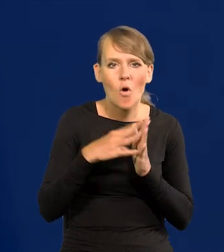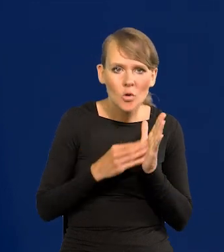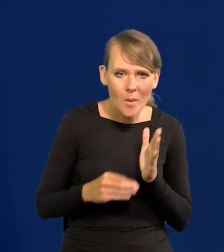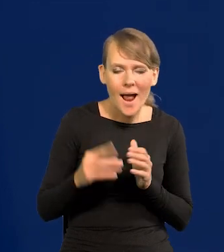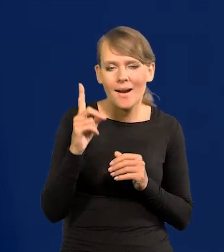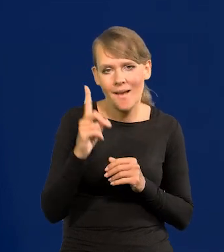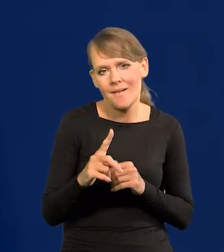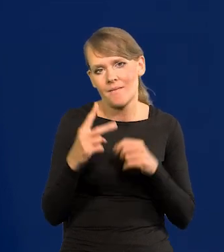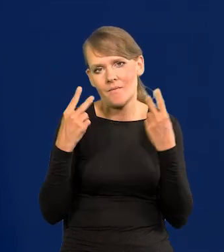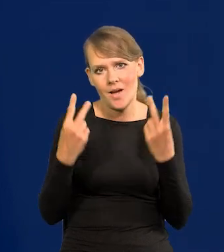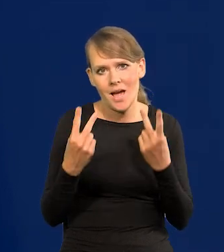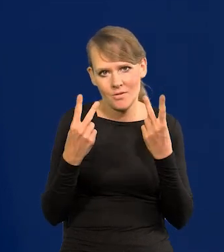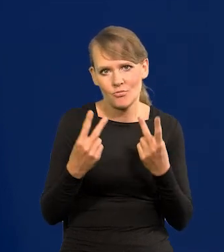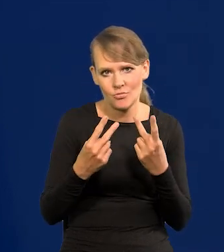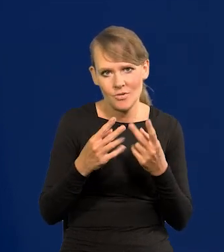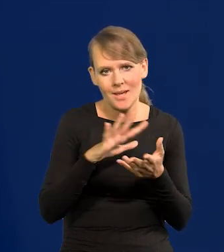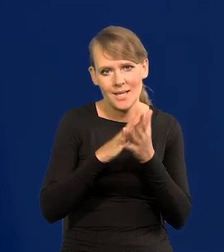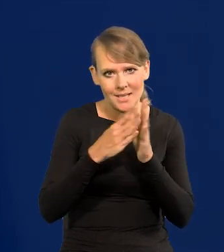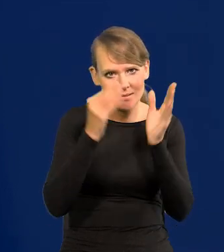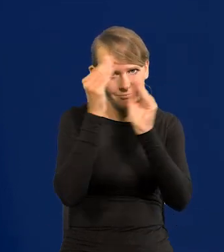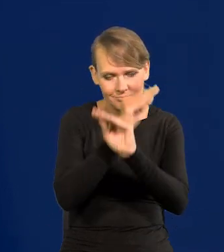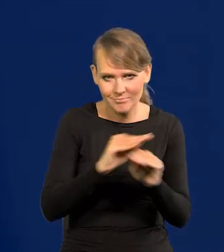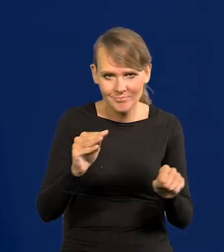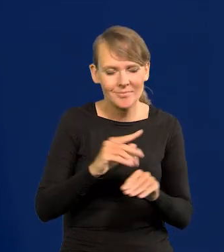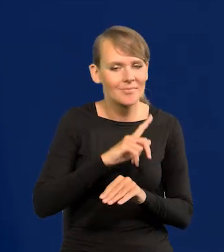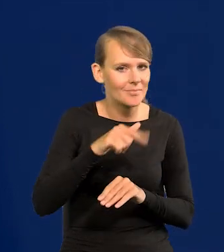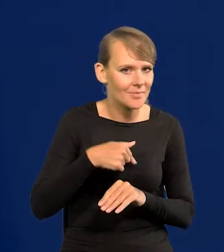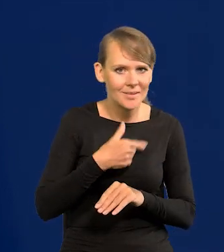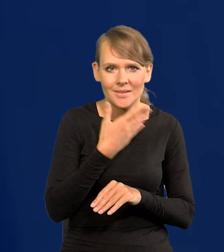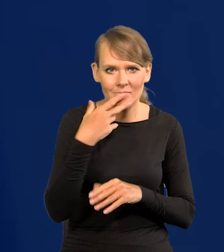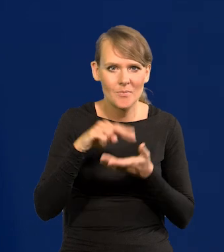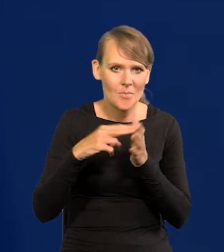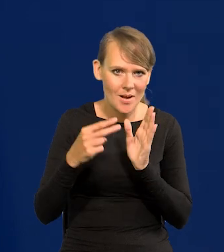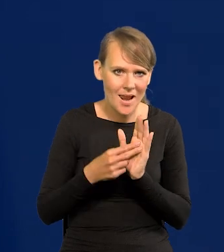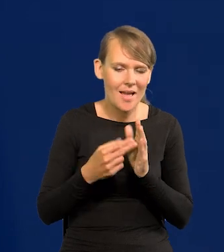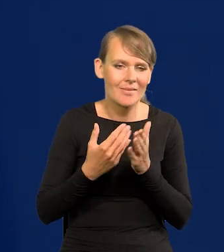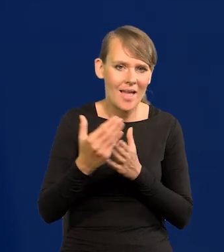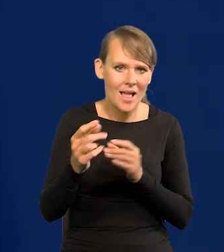istotne dla poinformowania rynku, że nie przewidujemy dalszych podwyżek.